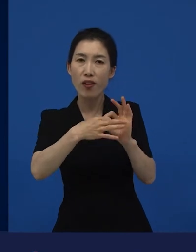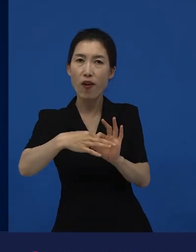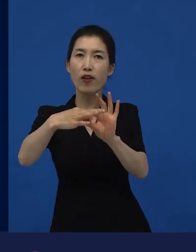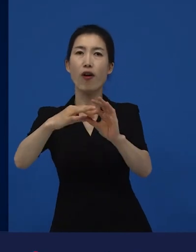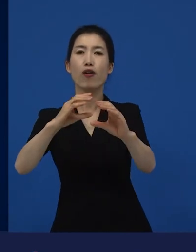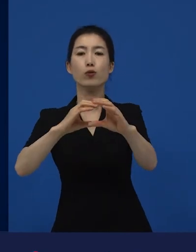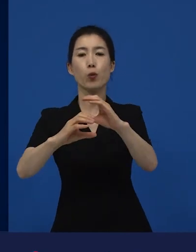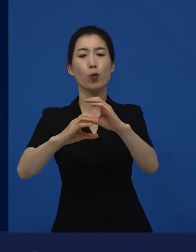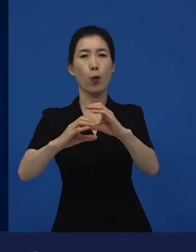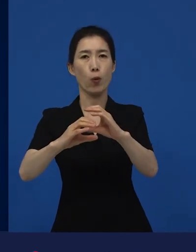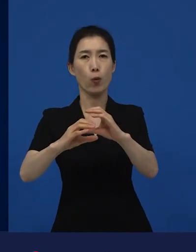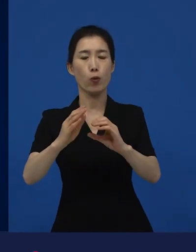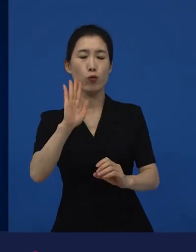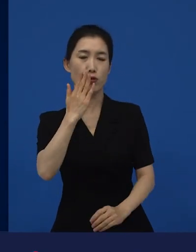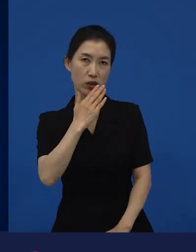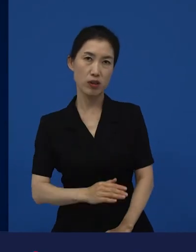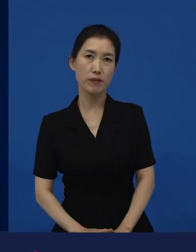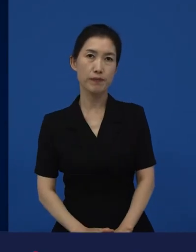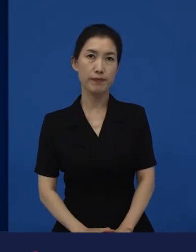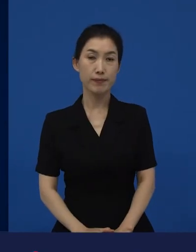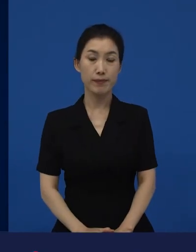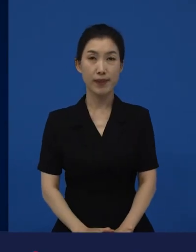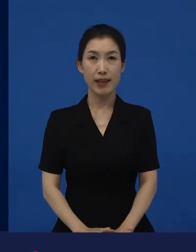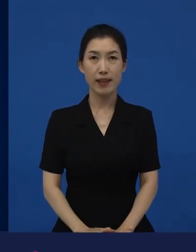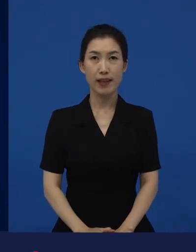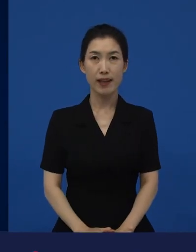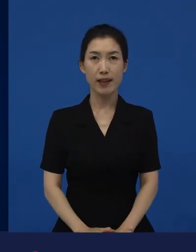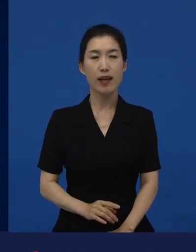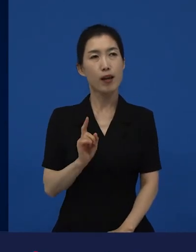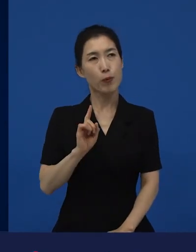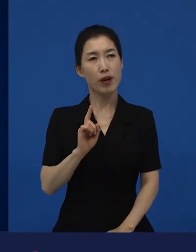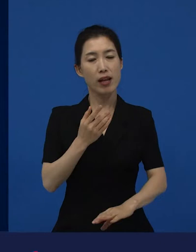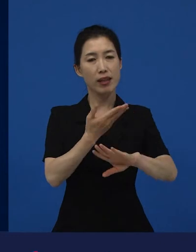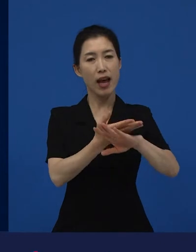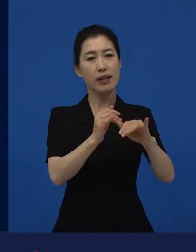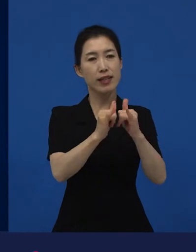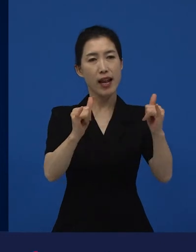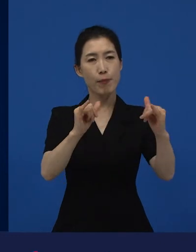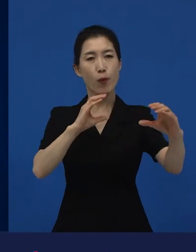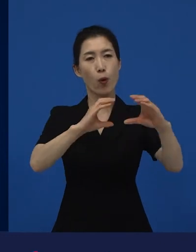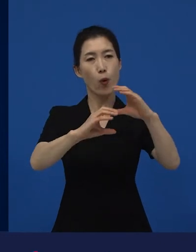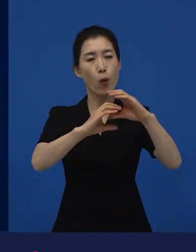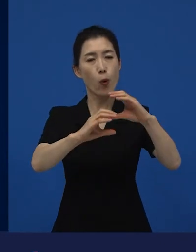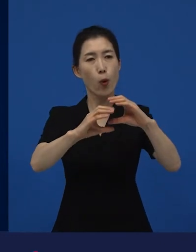다른 사람을 공감하는 어떤, 그것을 넓혀줄 수만 있다면